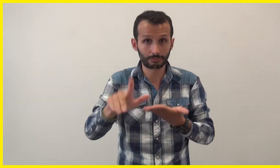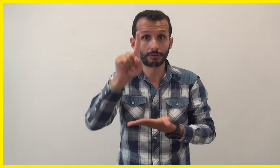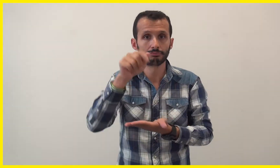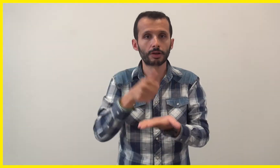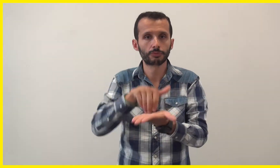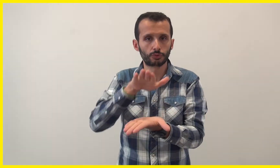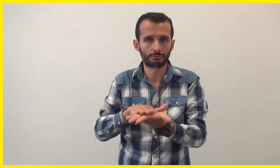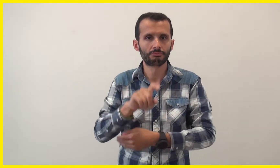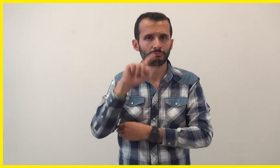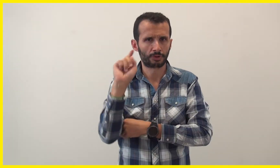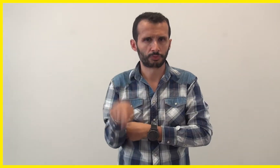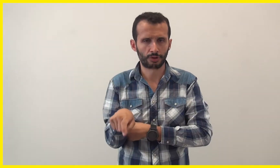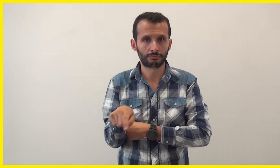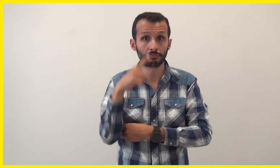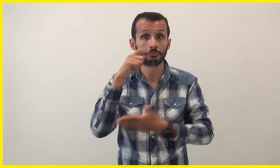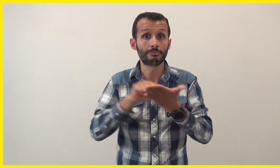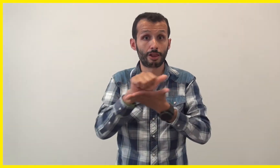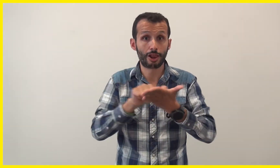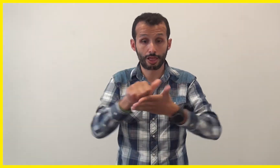mais il faut obligatoirement réserver par mail :